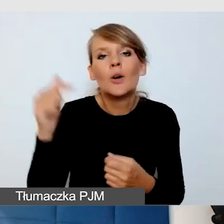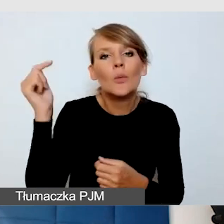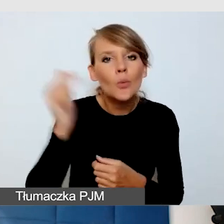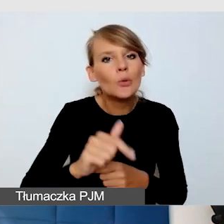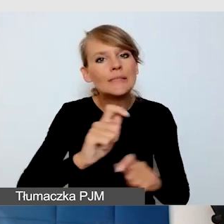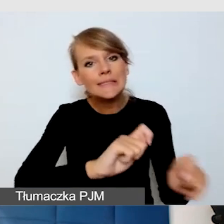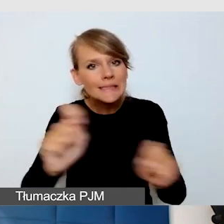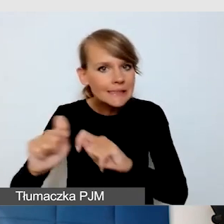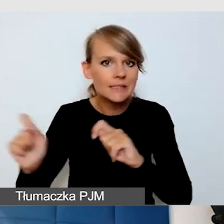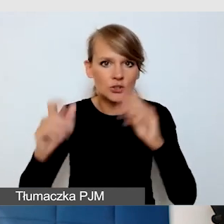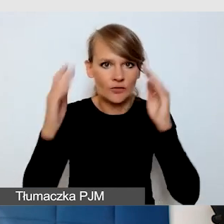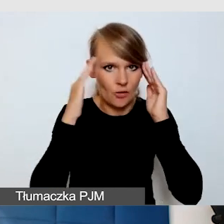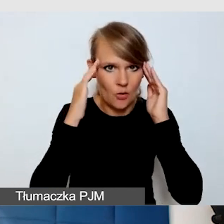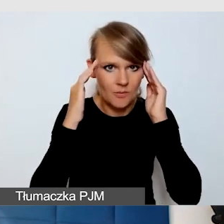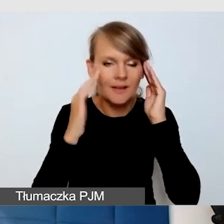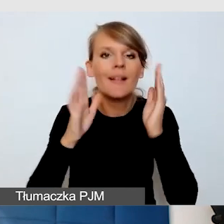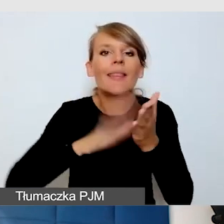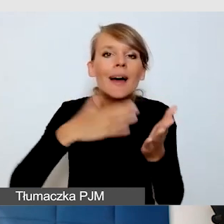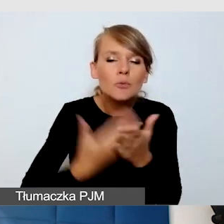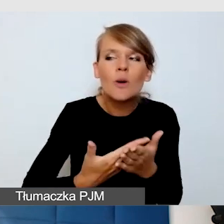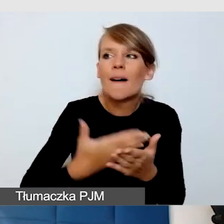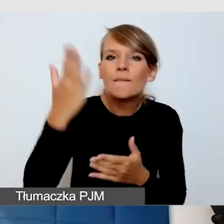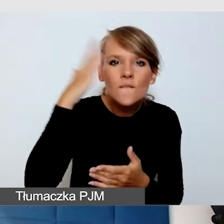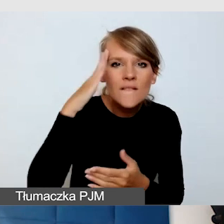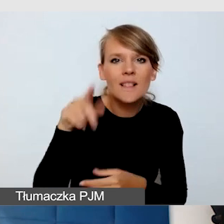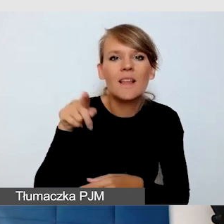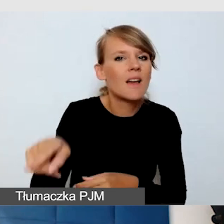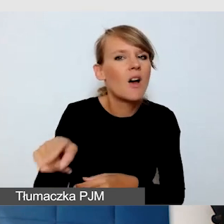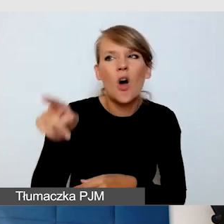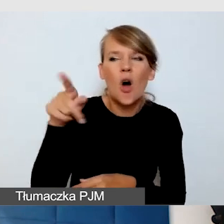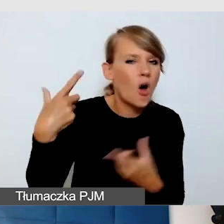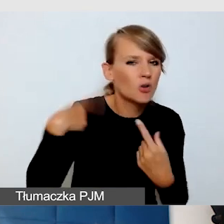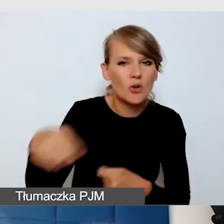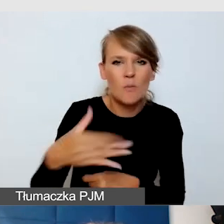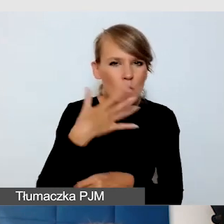Na przykład, jeżeli wiemy, że ktoś bardzo szybko mówi, to staram się powiedzieć,